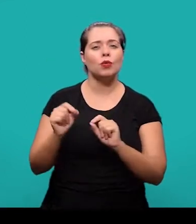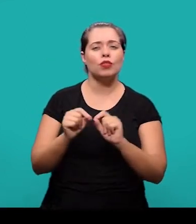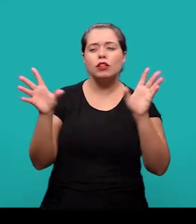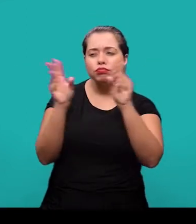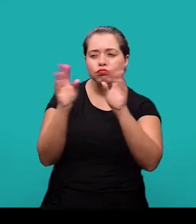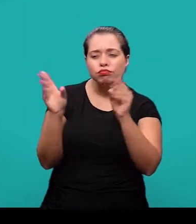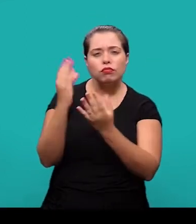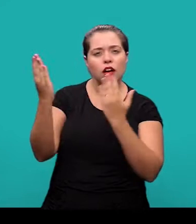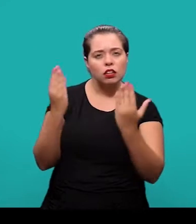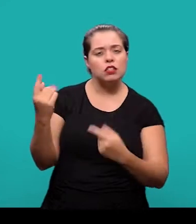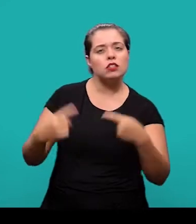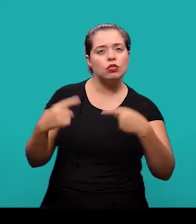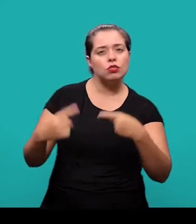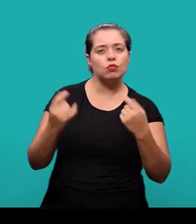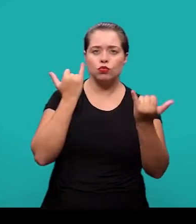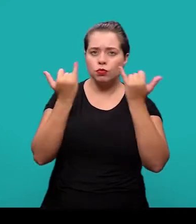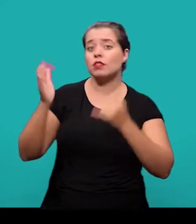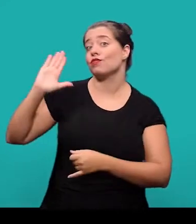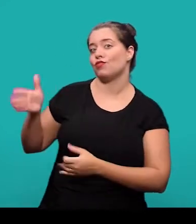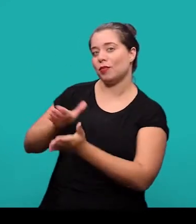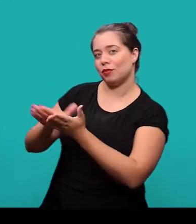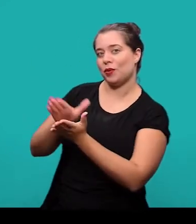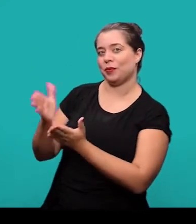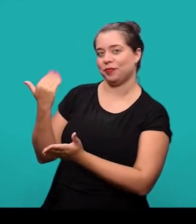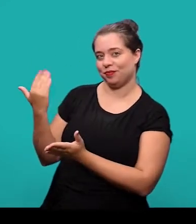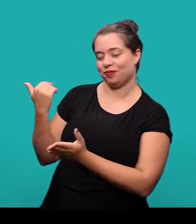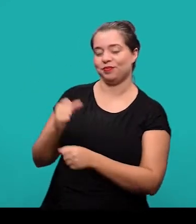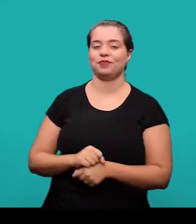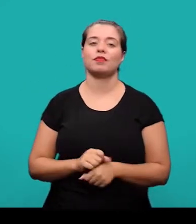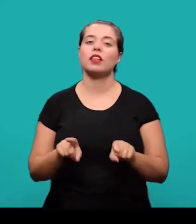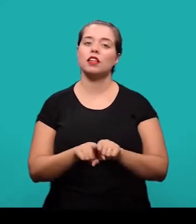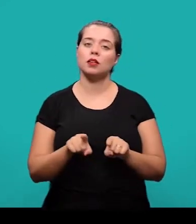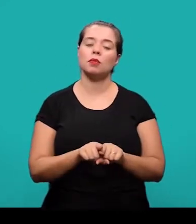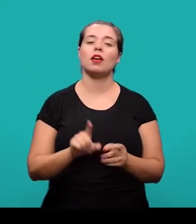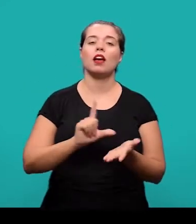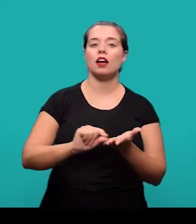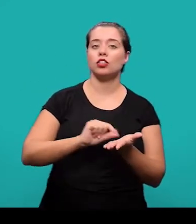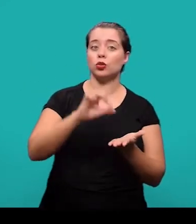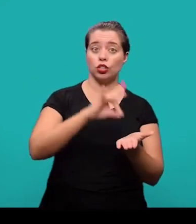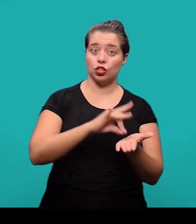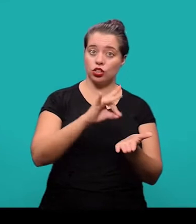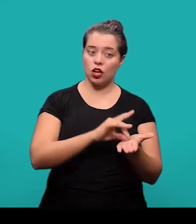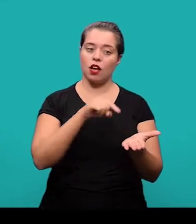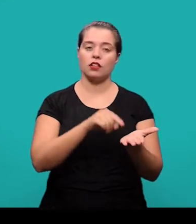que resume, analisa e discute informações já publicadas. O artigo original, que é parte de uma publicação